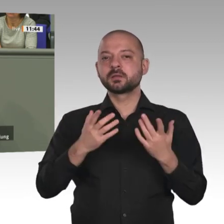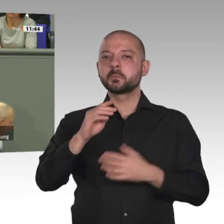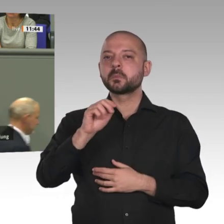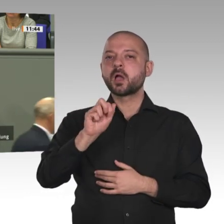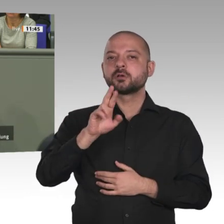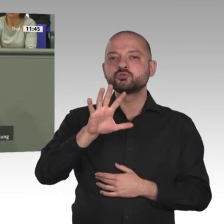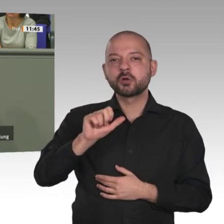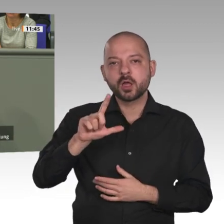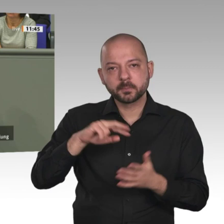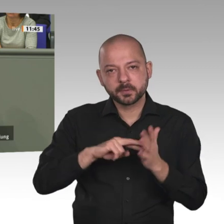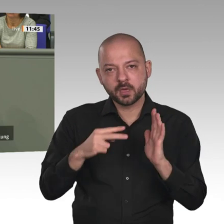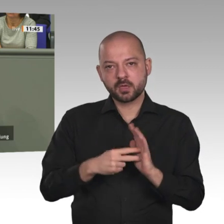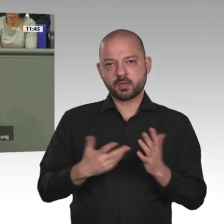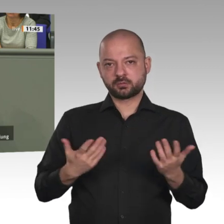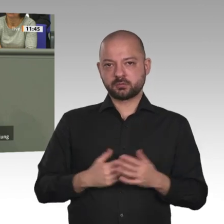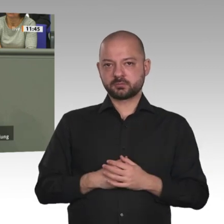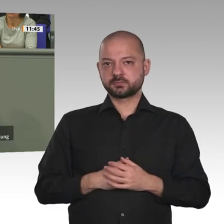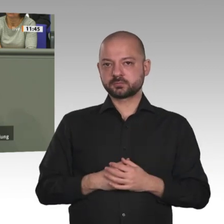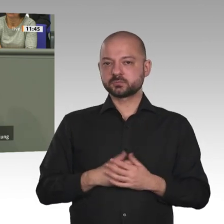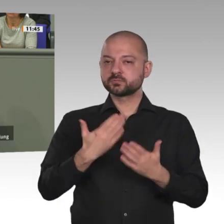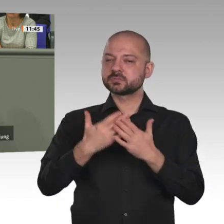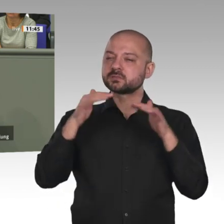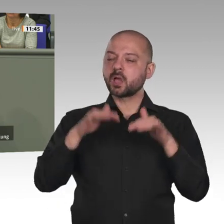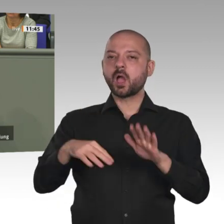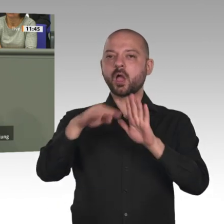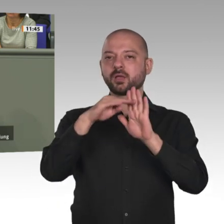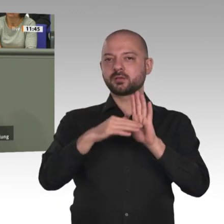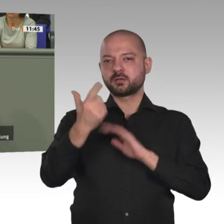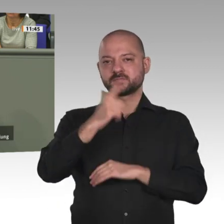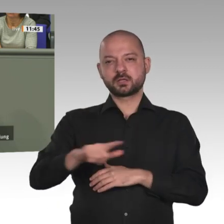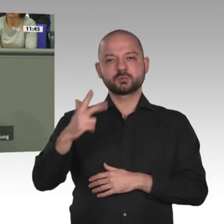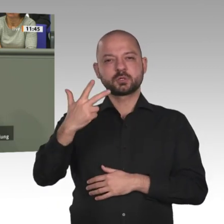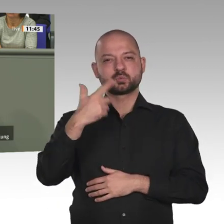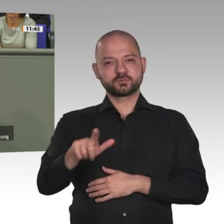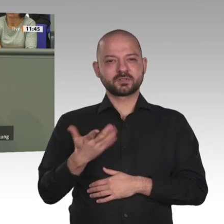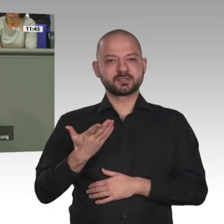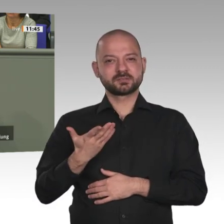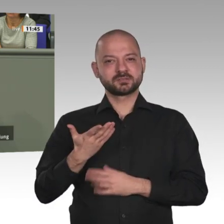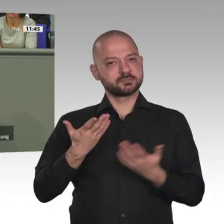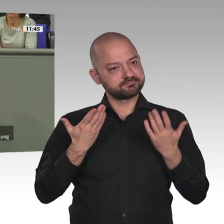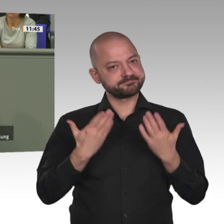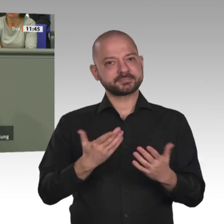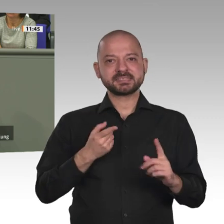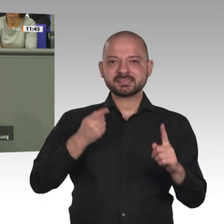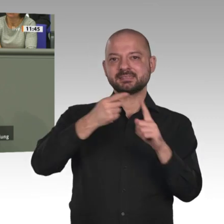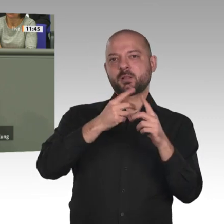wir mit gewaltigen Folgeproblemen konfrontiert werden. Herzlichen Dank.